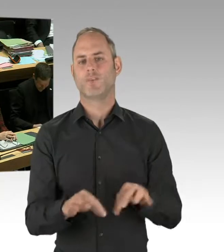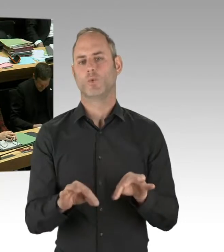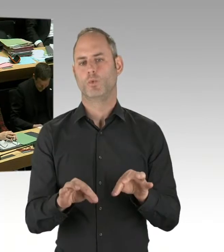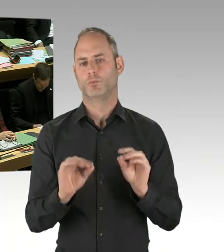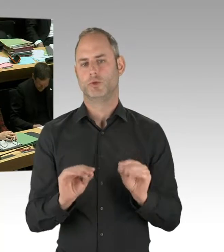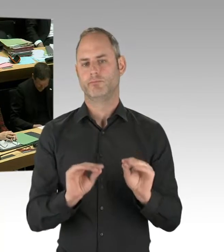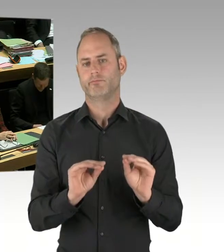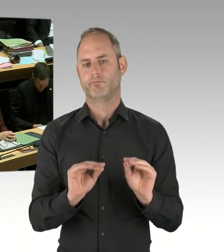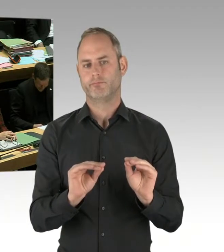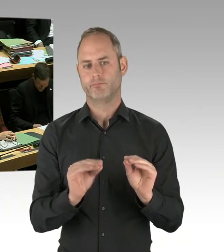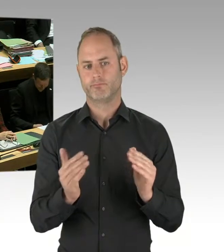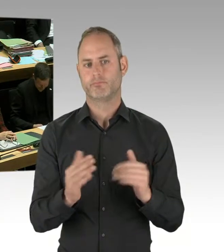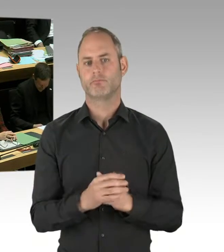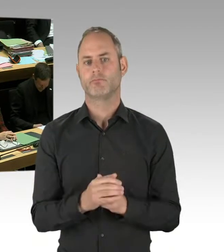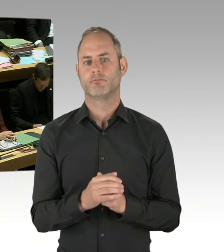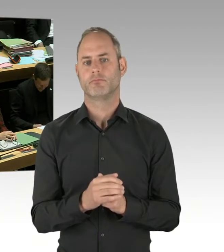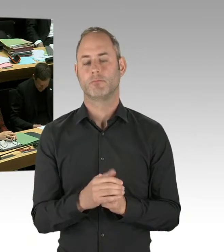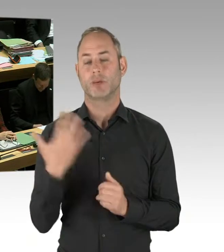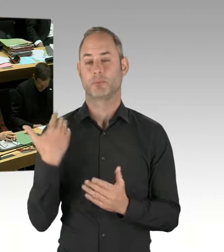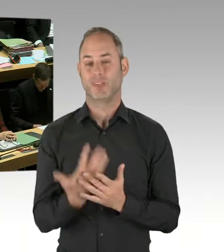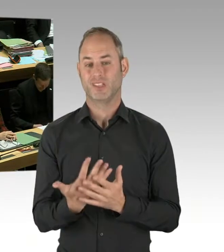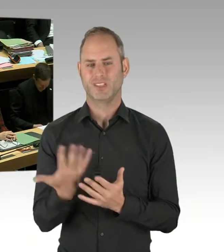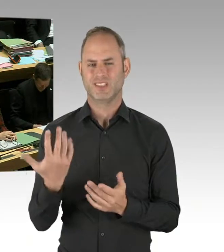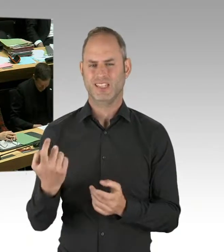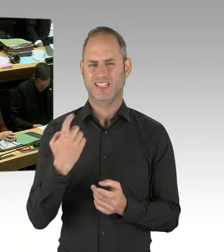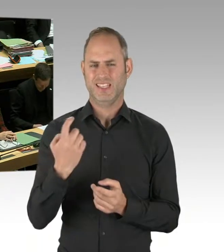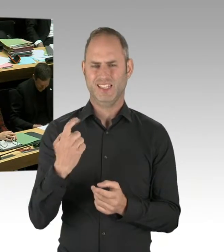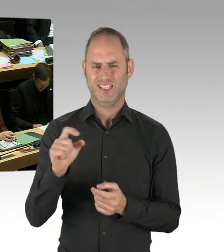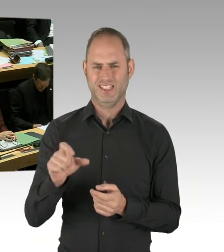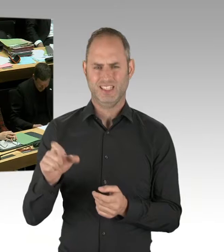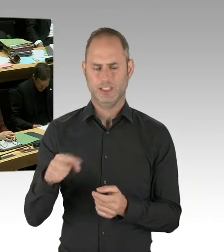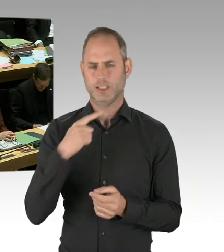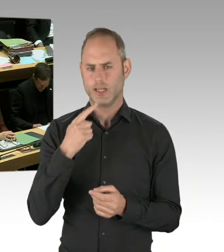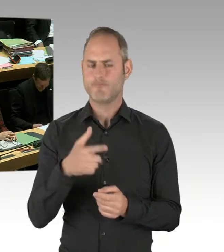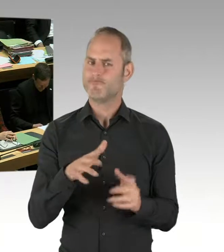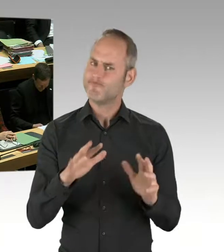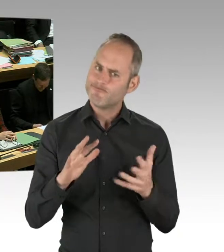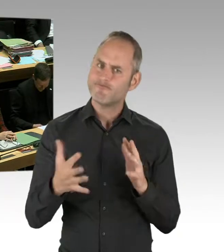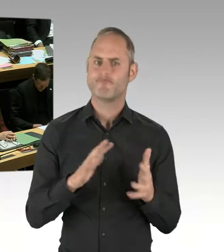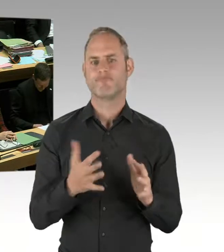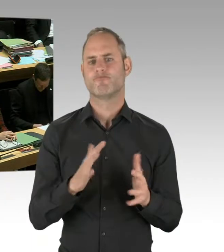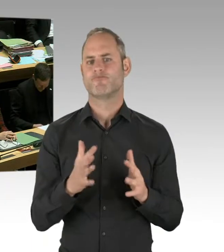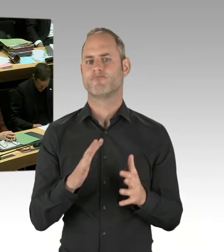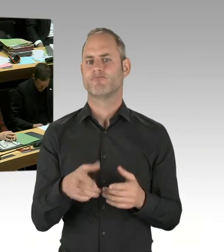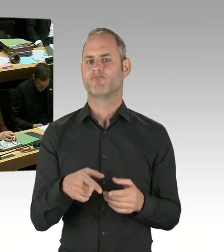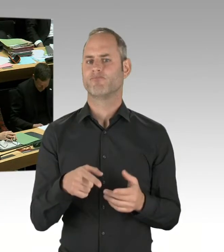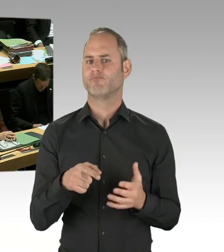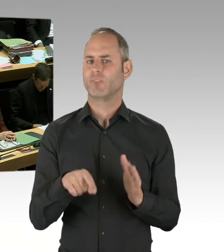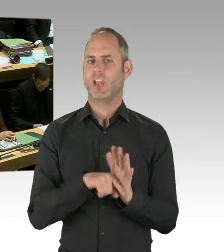negativen Folgen solcher Einsätze in Berlin nicht zu beobachten.